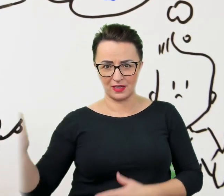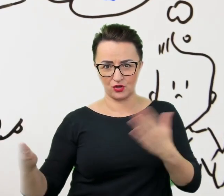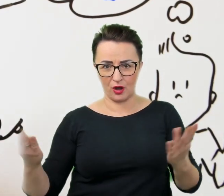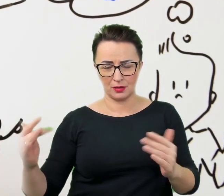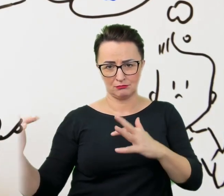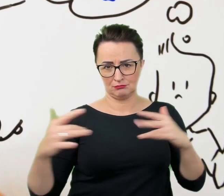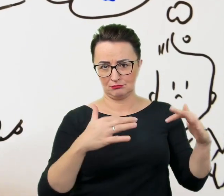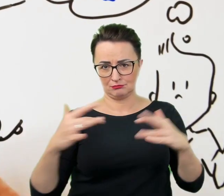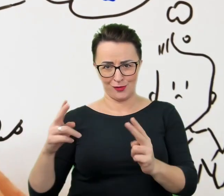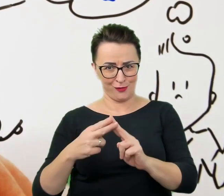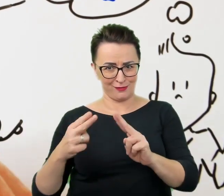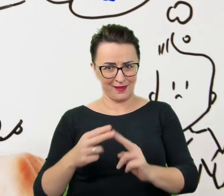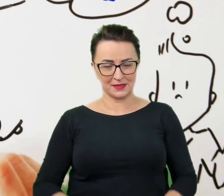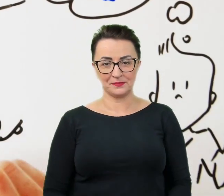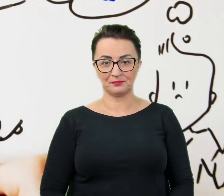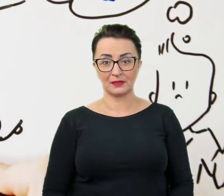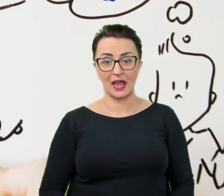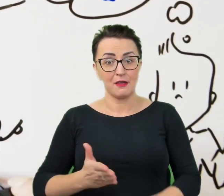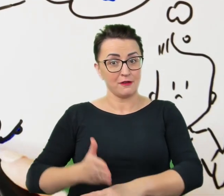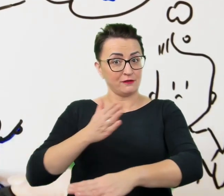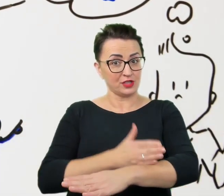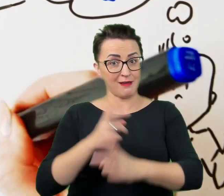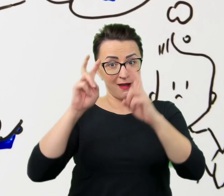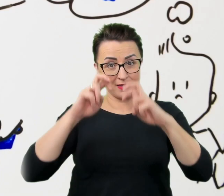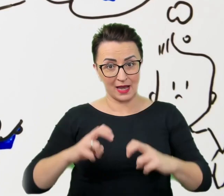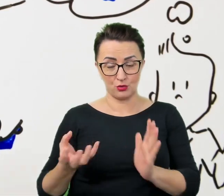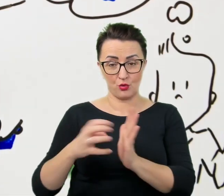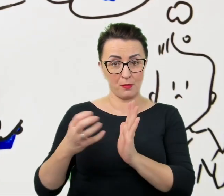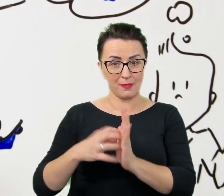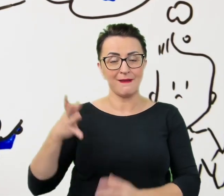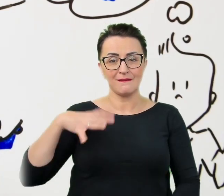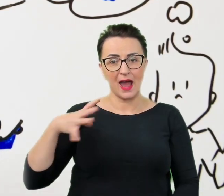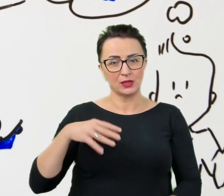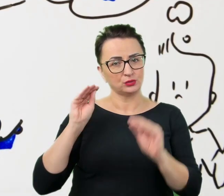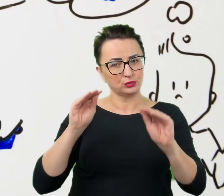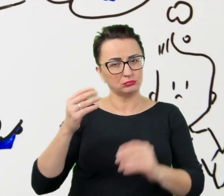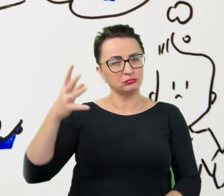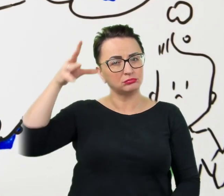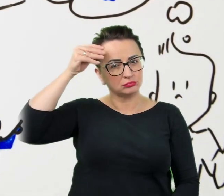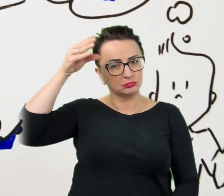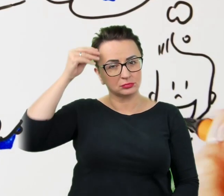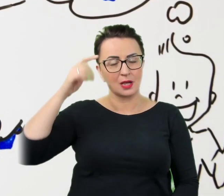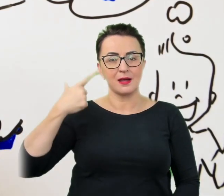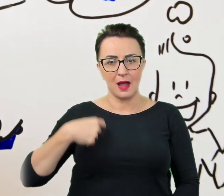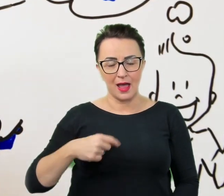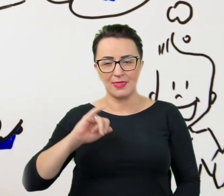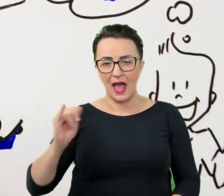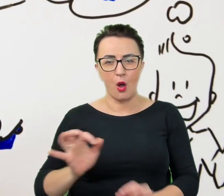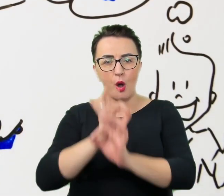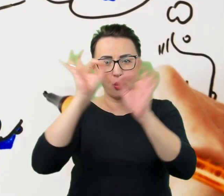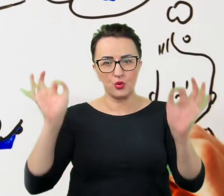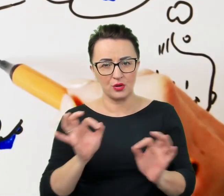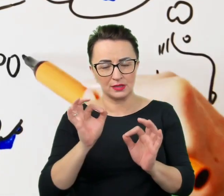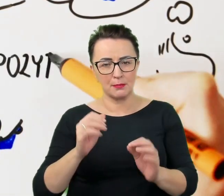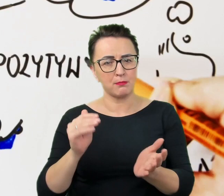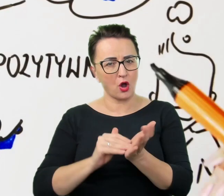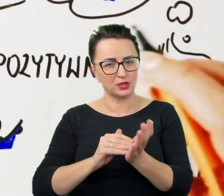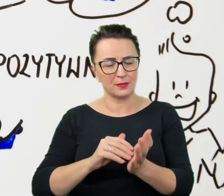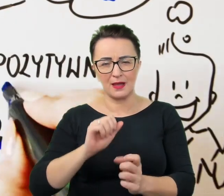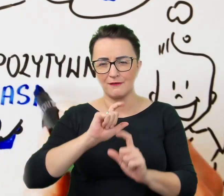Jednak zanim dojdzie do analiz i komentarzy warto przyswoić sobie najbardziej ogólne i przydatne w absolutnie każdej relacji wskazówki.